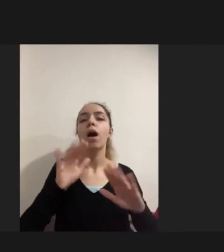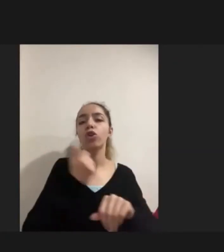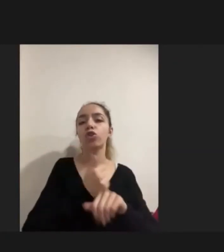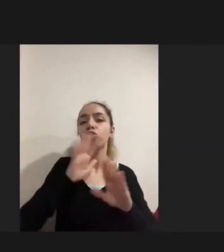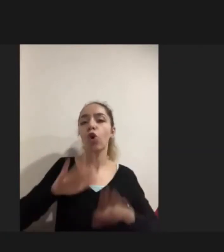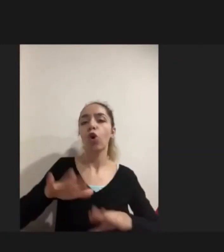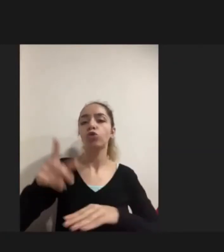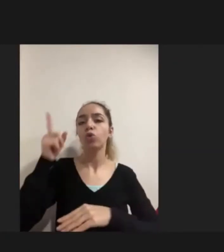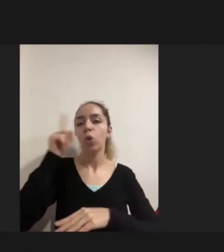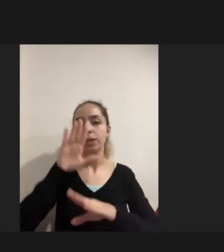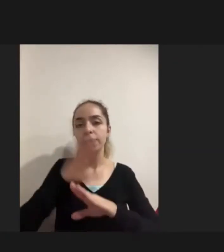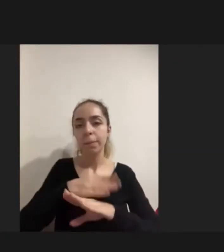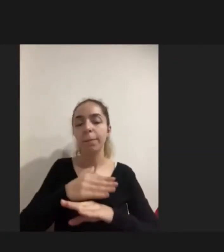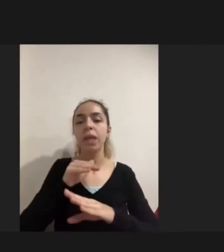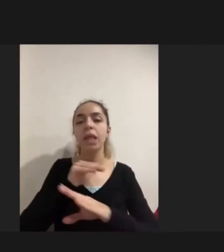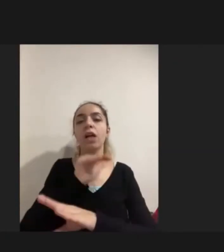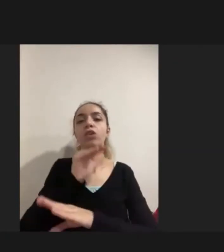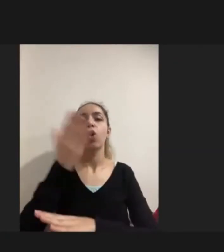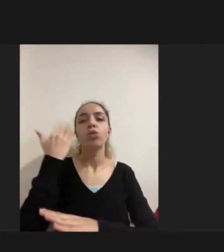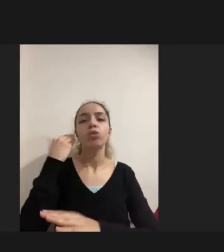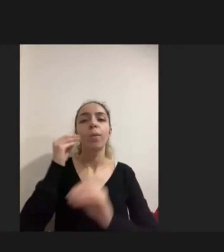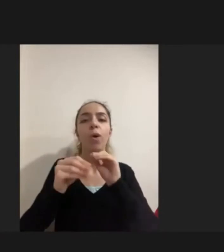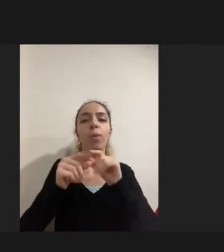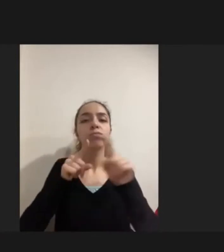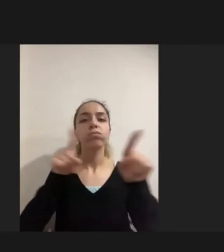Yaşadıklarıyla Ya da geldikleri ülkede